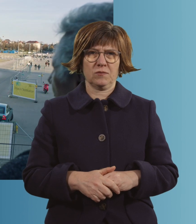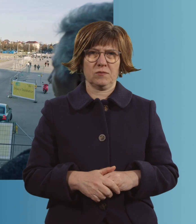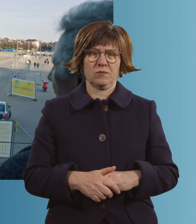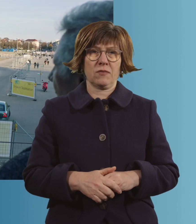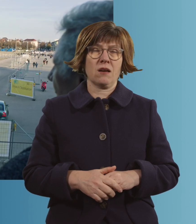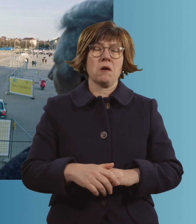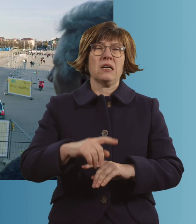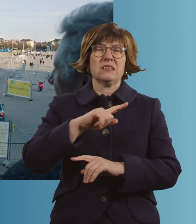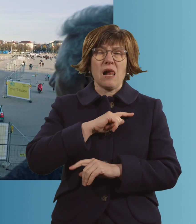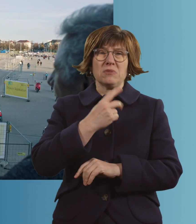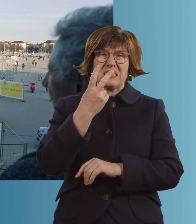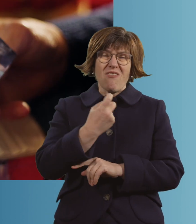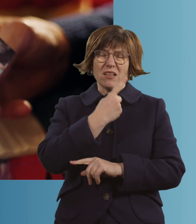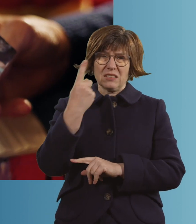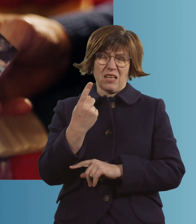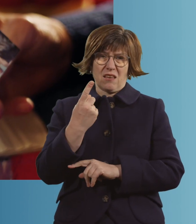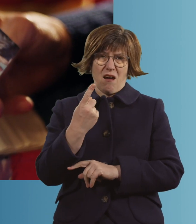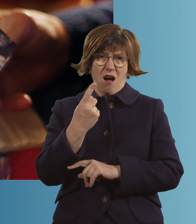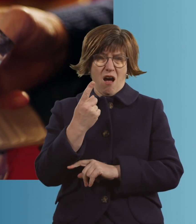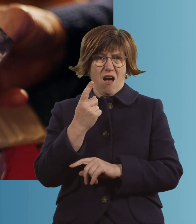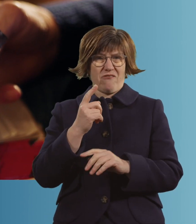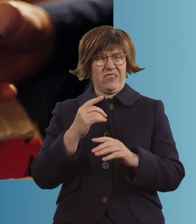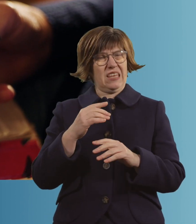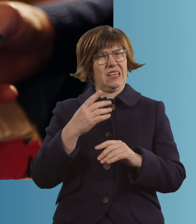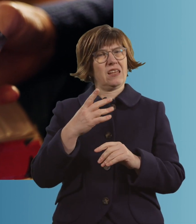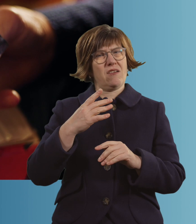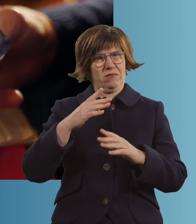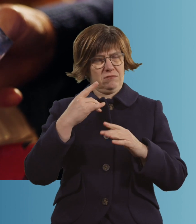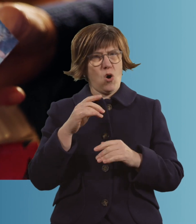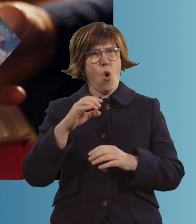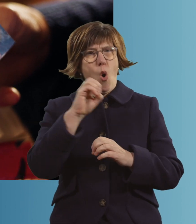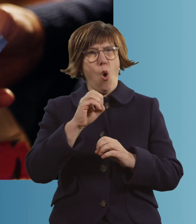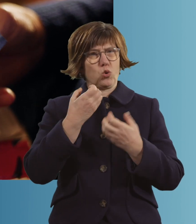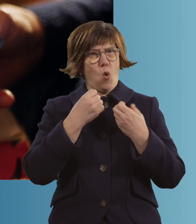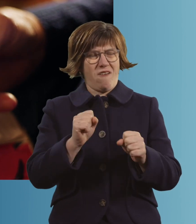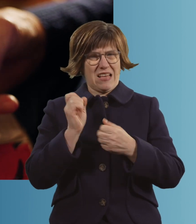Ich war 20 Jahre Wiesn-Bedienung. Im Schottenhamelzelt, und es war toll.